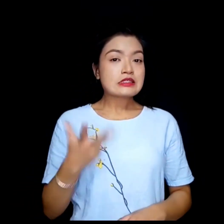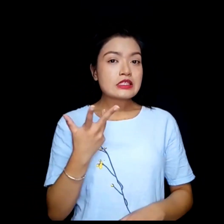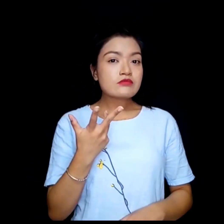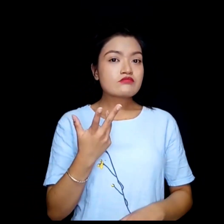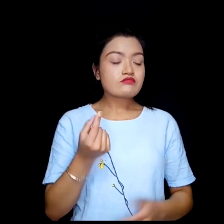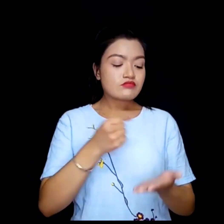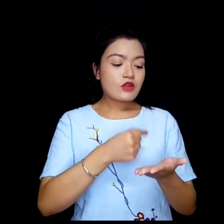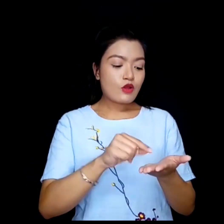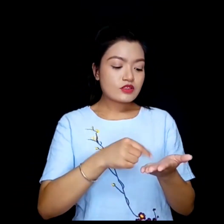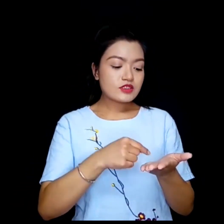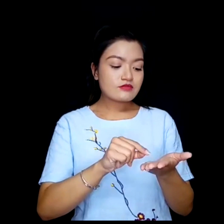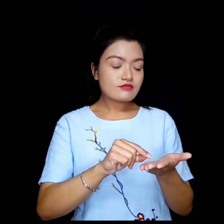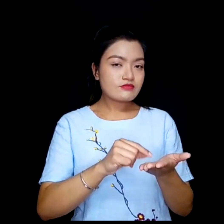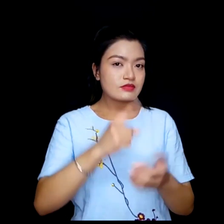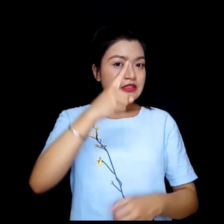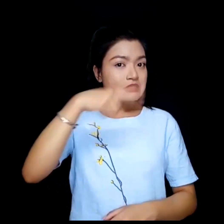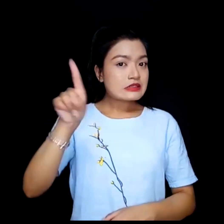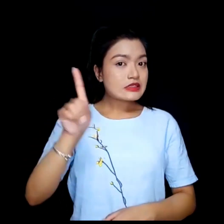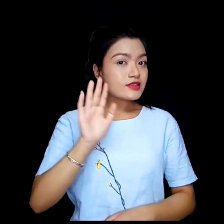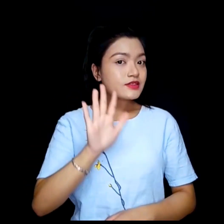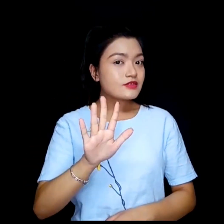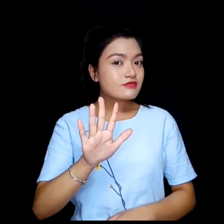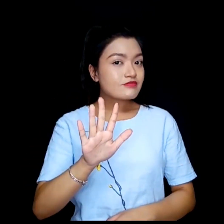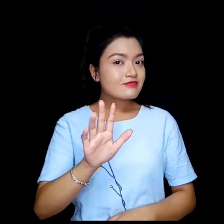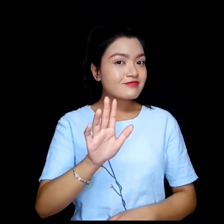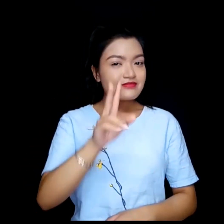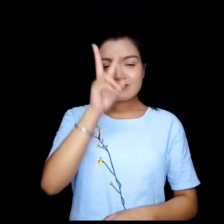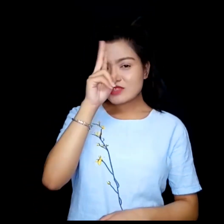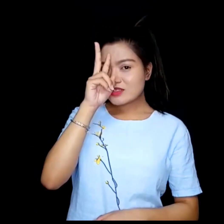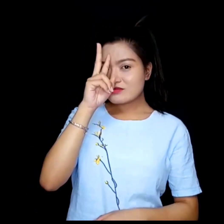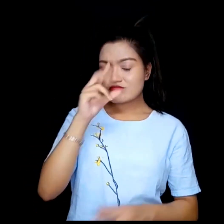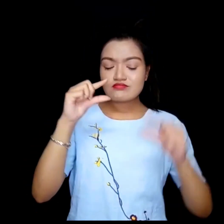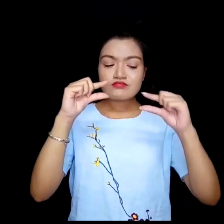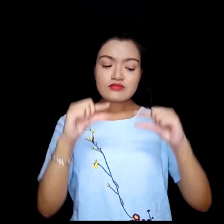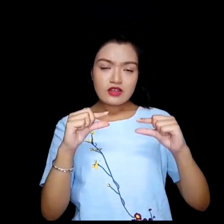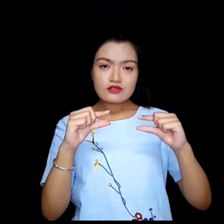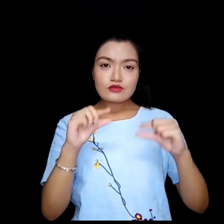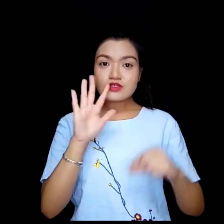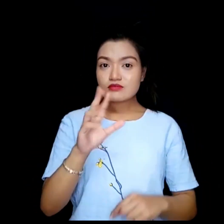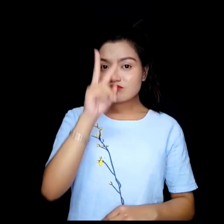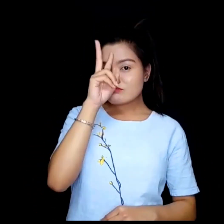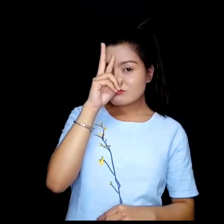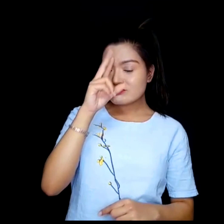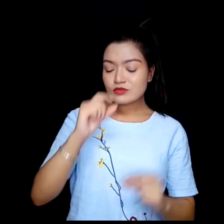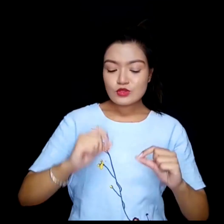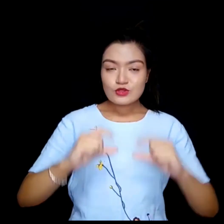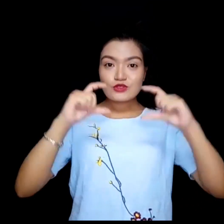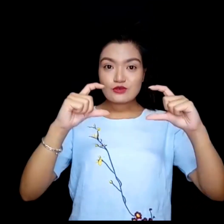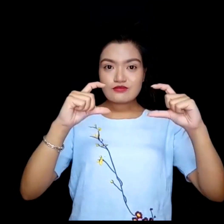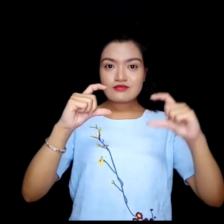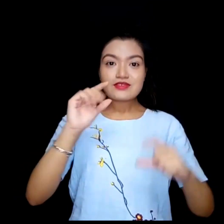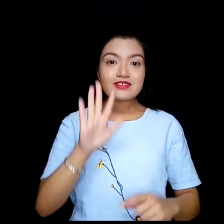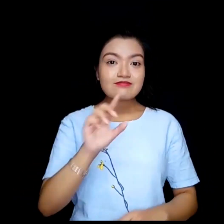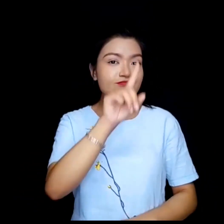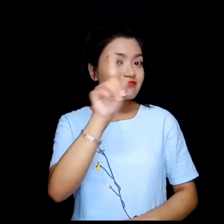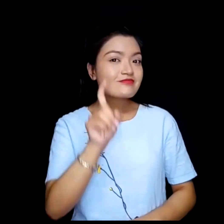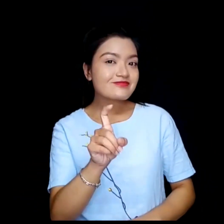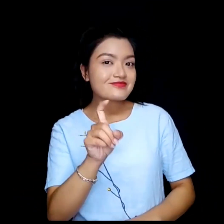के अक्षरहरु ठिक्क वा ति सानो भए धेरै ठुलो ?